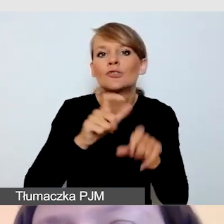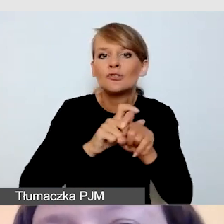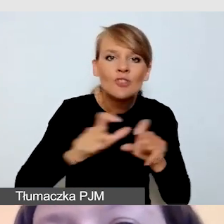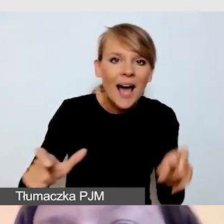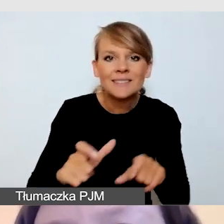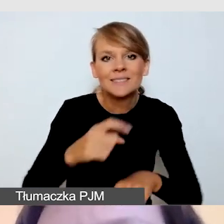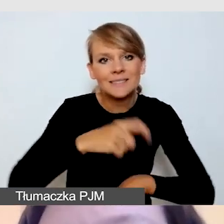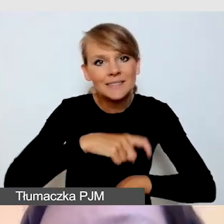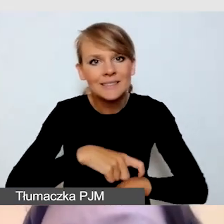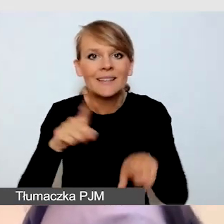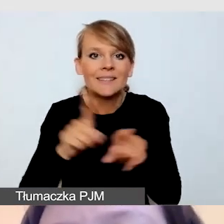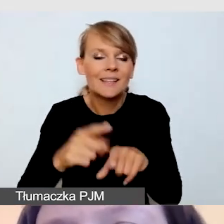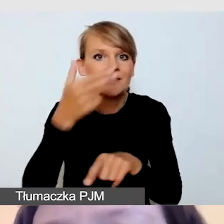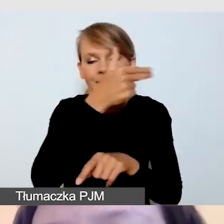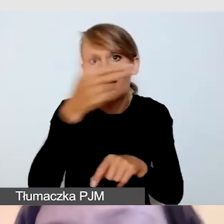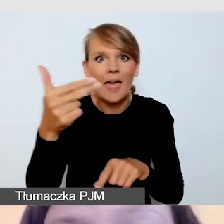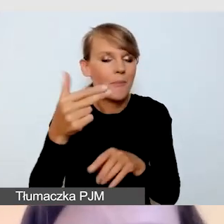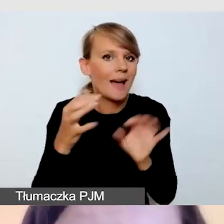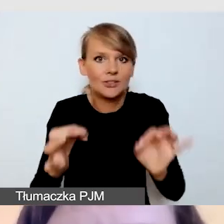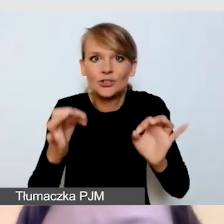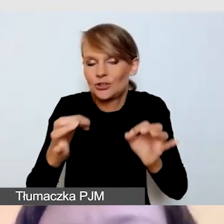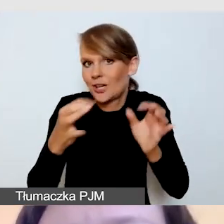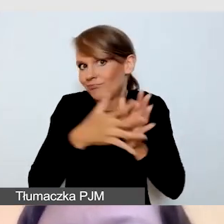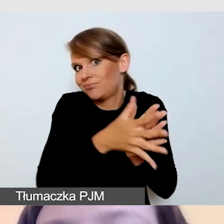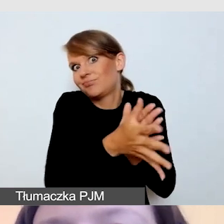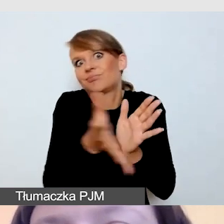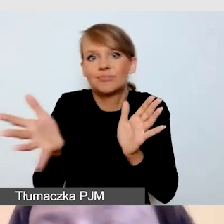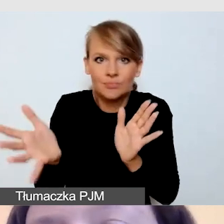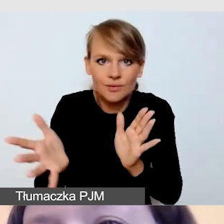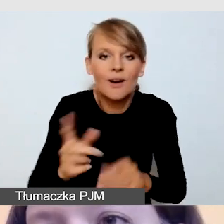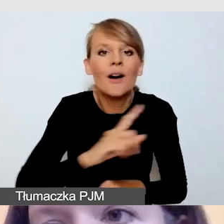o których dzisiaj będziemy mówili, przenosimy się do świata wirtualnego.